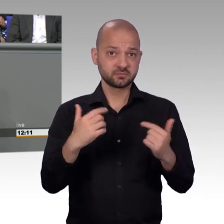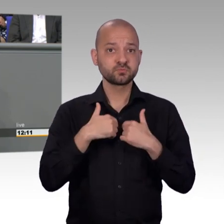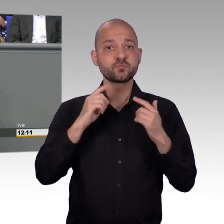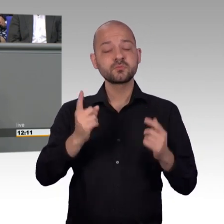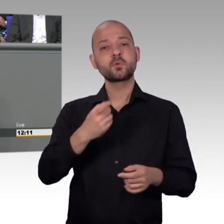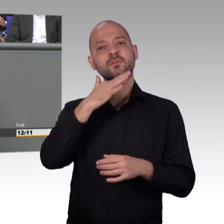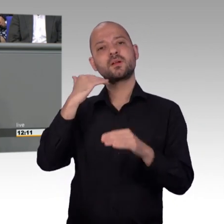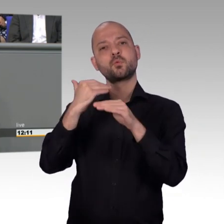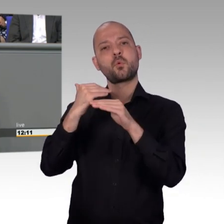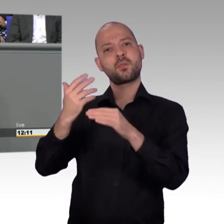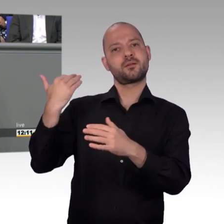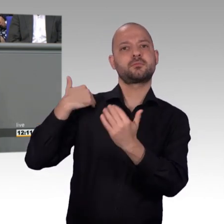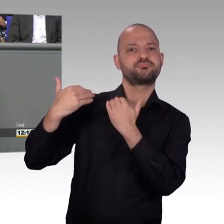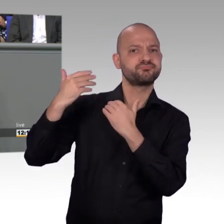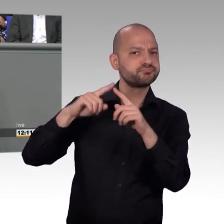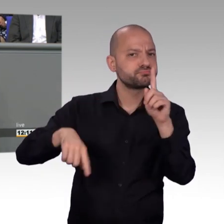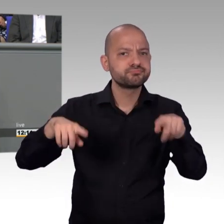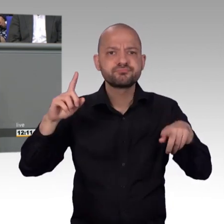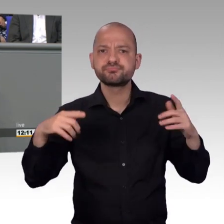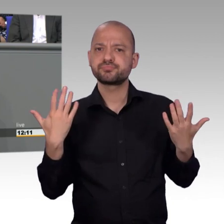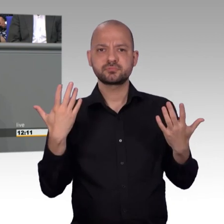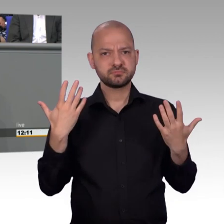Diskussionsplattformen und als solche sollten wir sie auch verstehen.